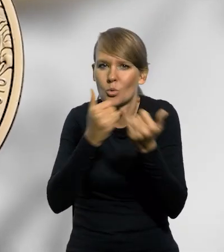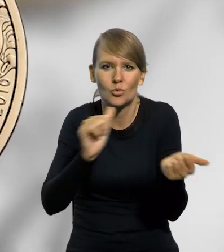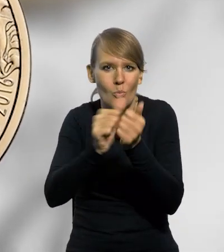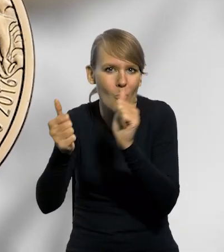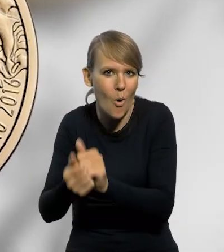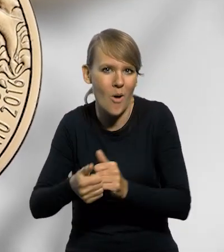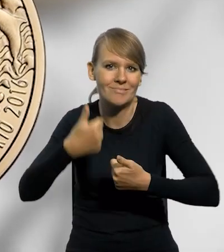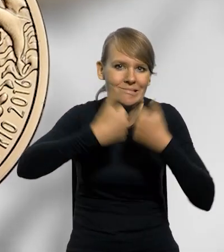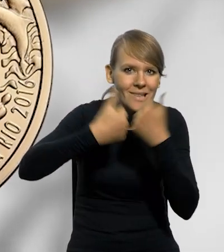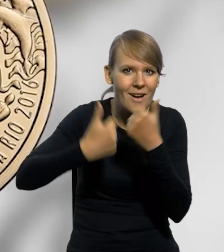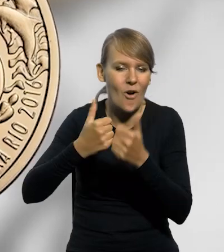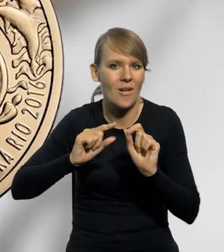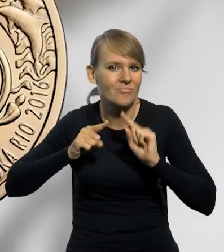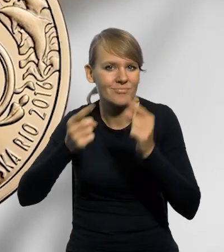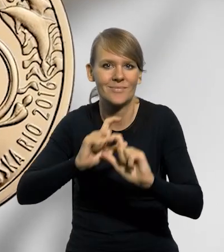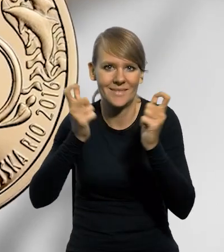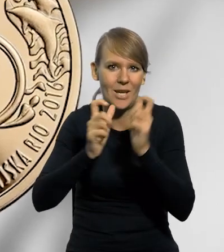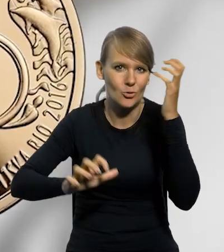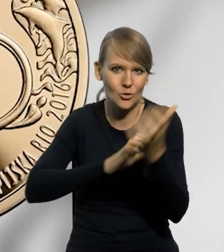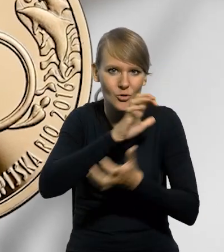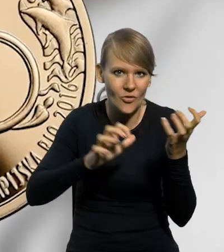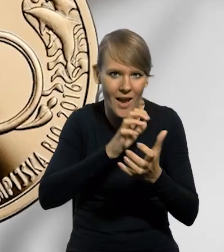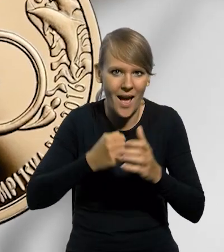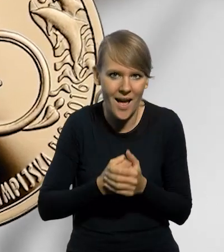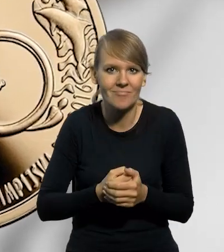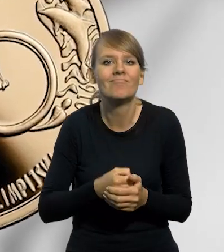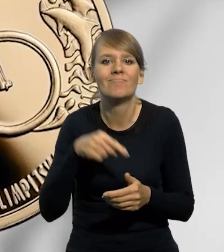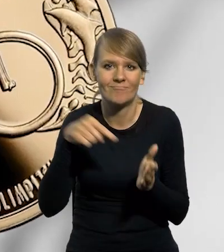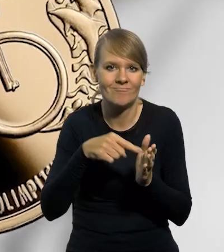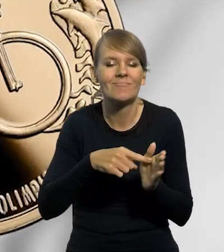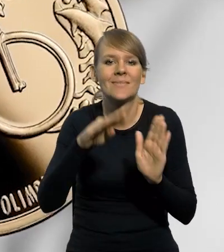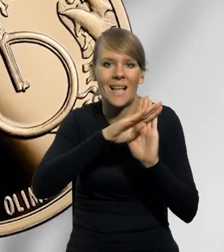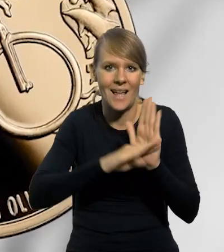imprezach sportowych organizowanych na całym świecie zgodnie z zasadą fair play.